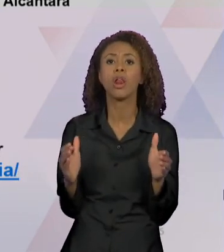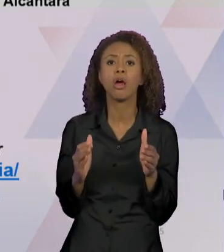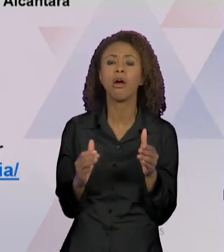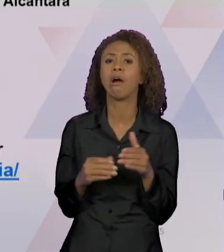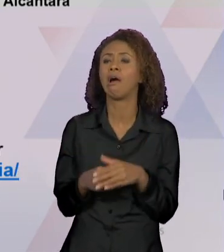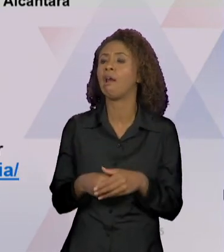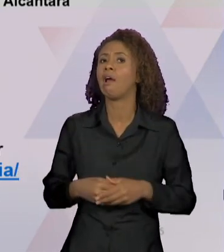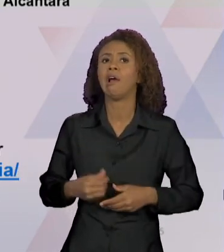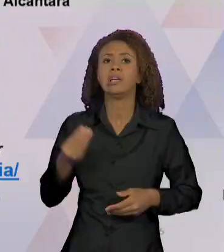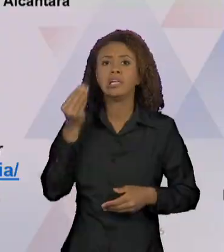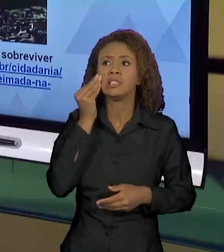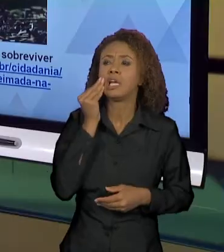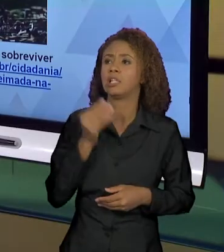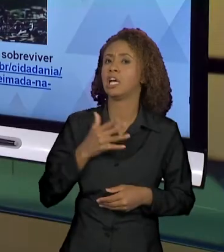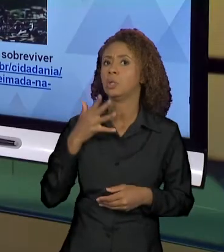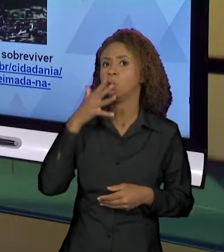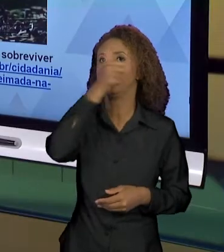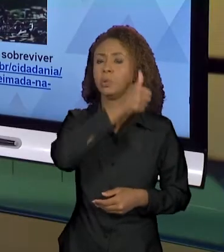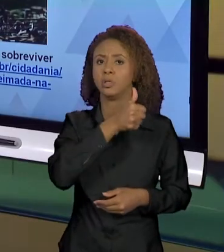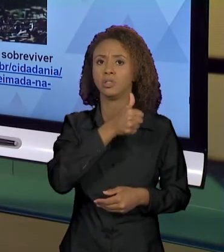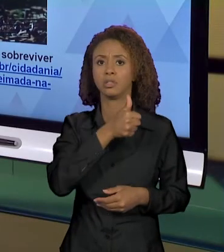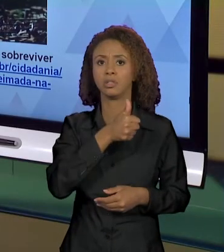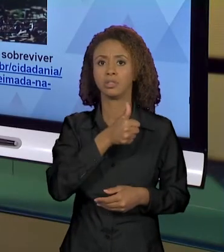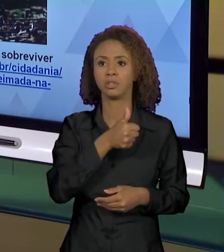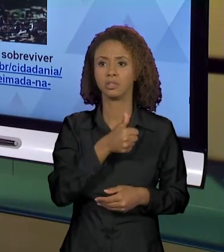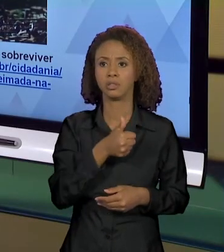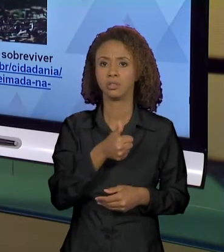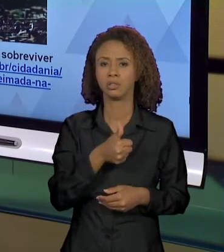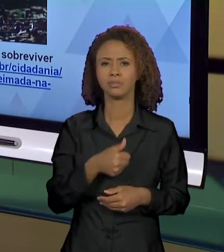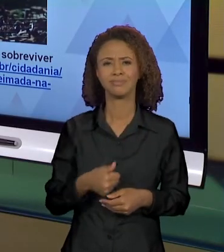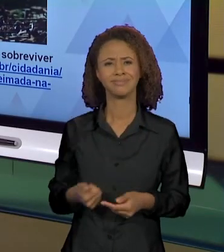ÀS CHAMAS". VEJAM, QUANTAS FOTOGRAFIAS PODERIAM